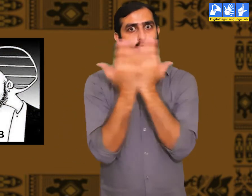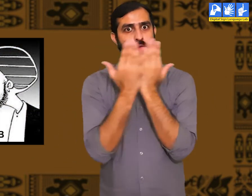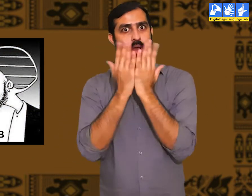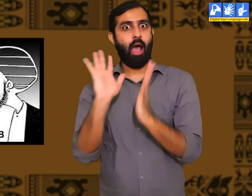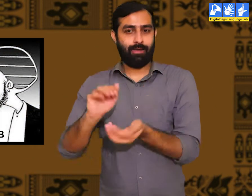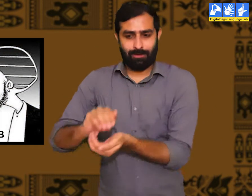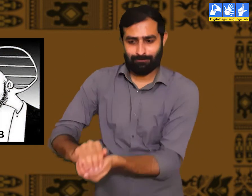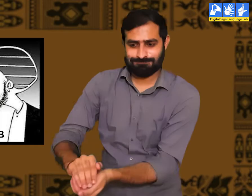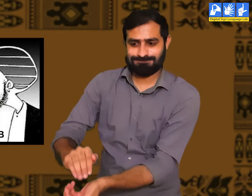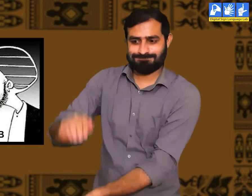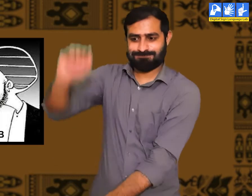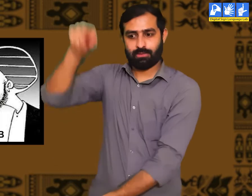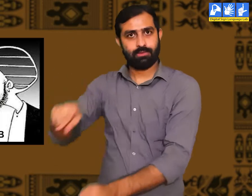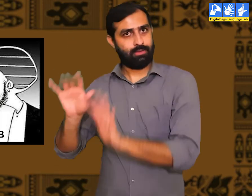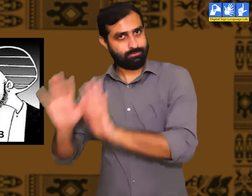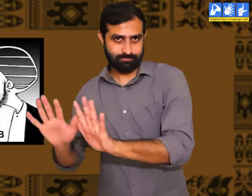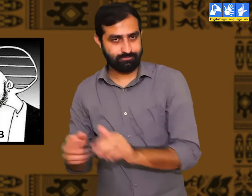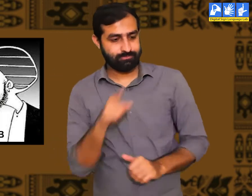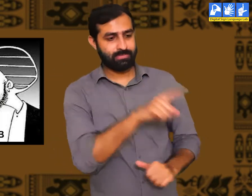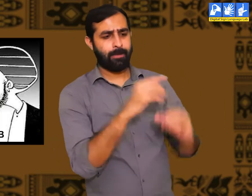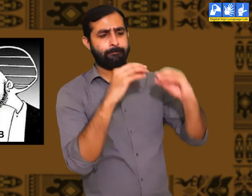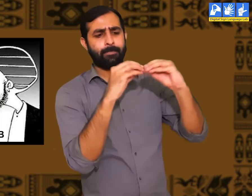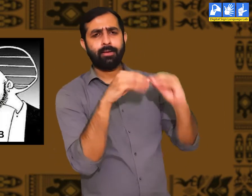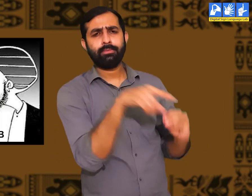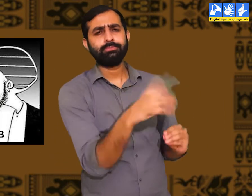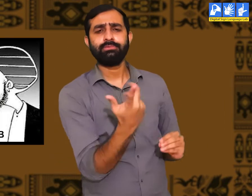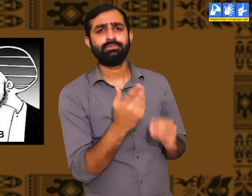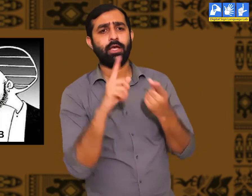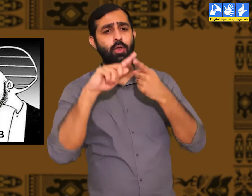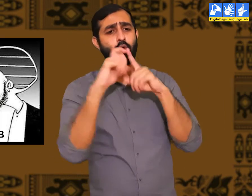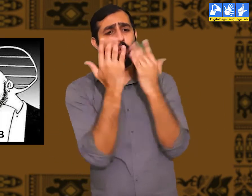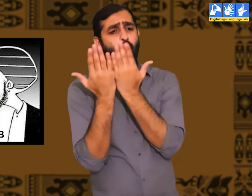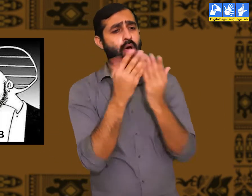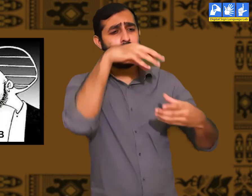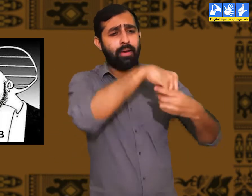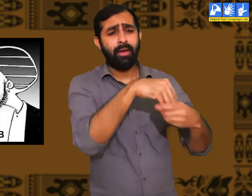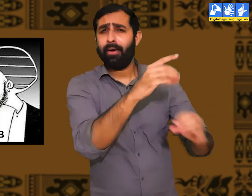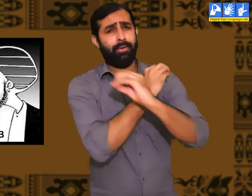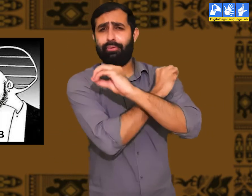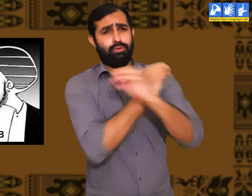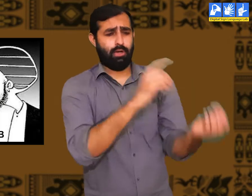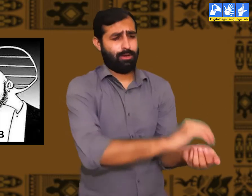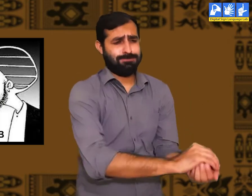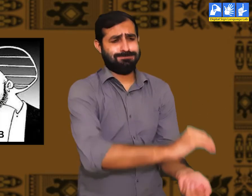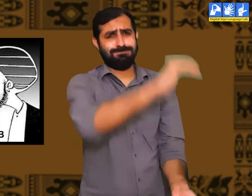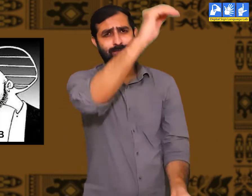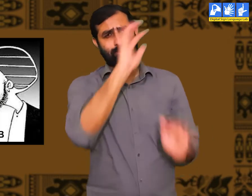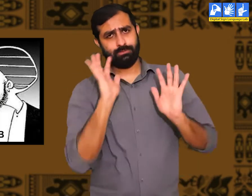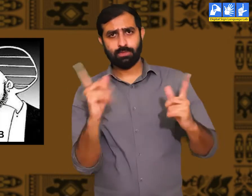कुछ लोगों को पूर्ण रूप से उचित शिक्षा मिलती हैं। और कुछ लोग होते हैं जो बिलकुल भी पढ़े लिखे नहीं होते हैं।